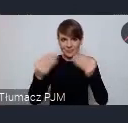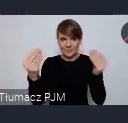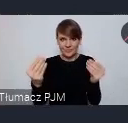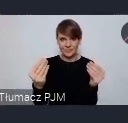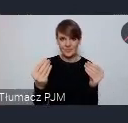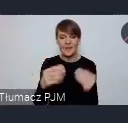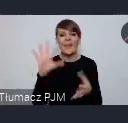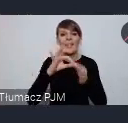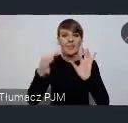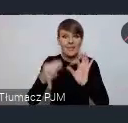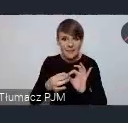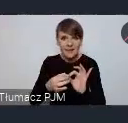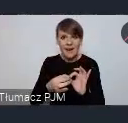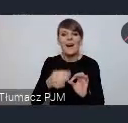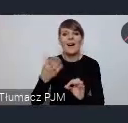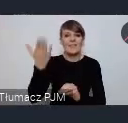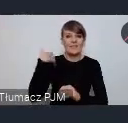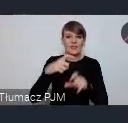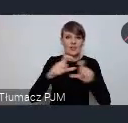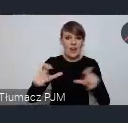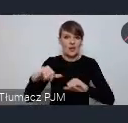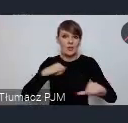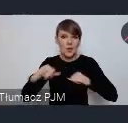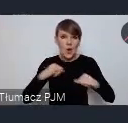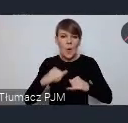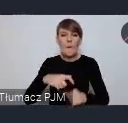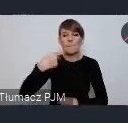Gdynia jeszcze za rządów świętej pamięci pani Prezydent Cegielskiej